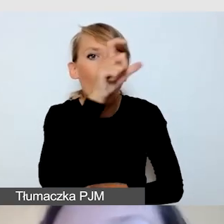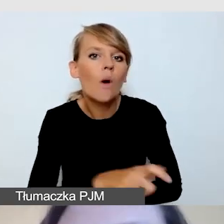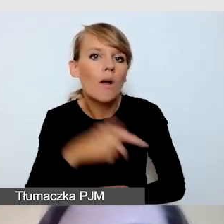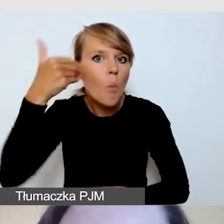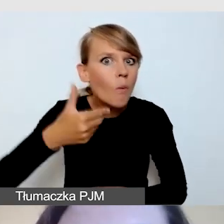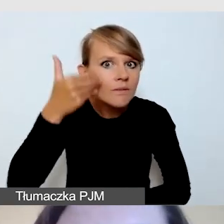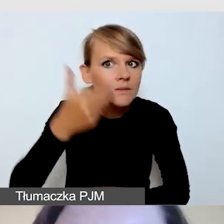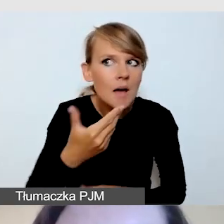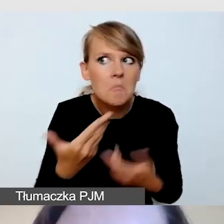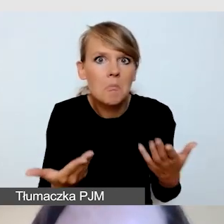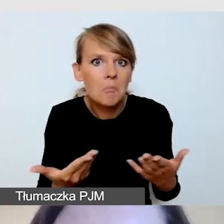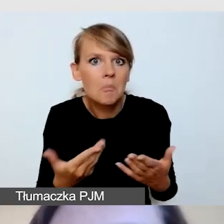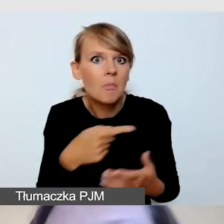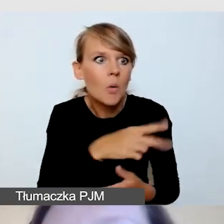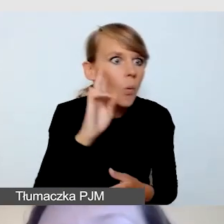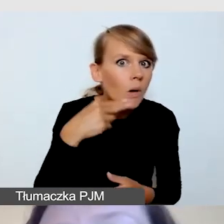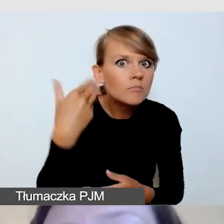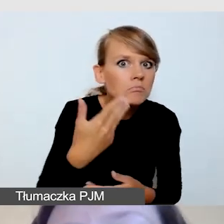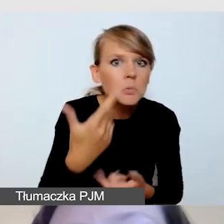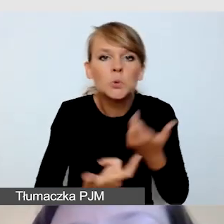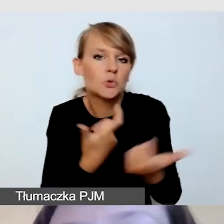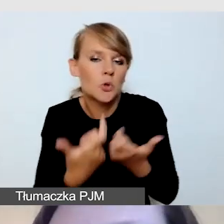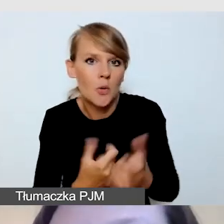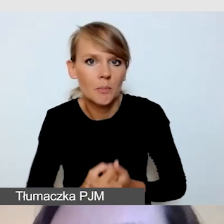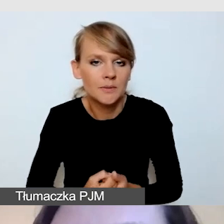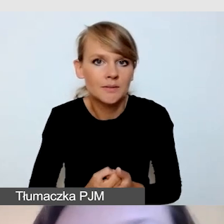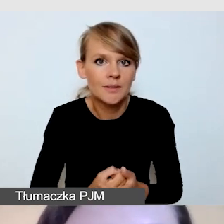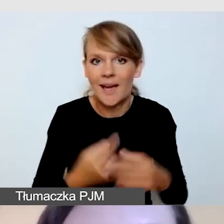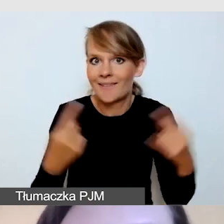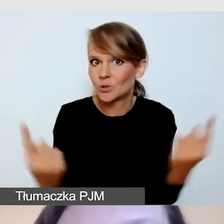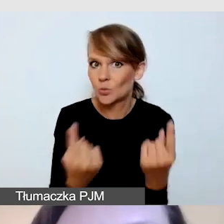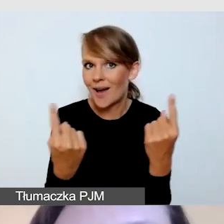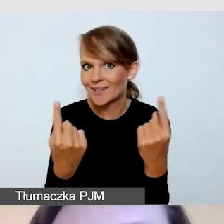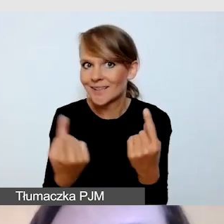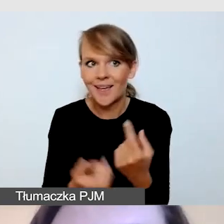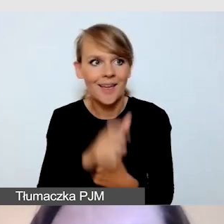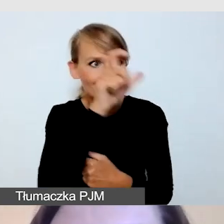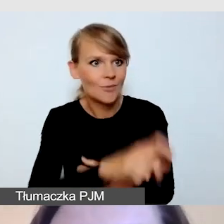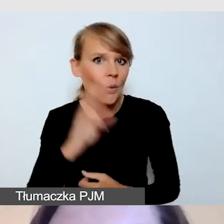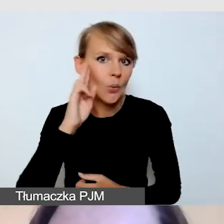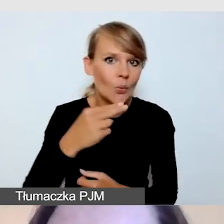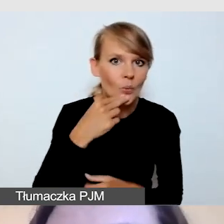W sytuacji, kiedy mamy Głuchego mówcę, który będzie używał języka migowego,